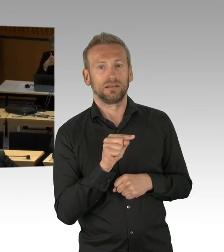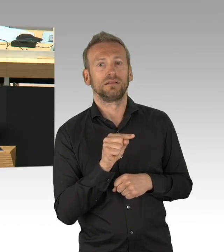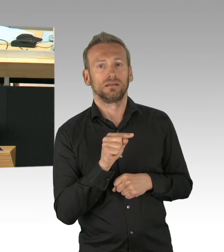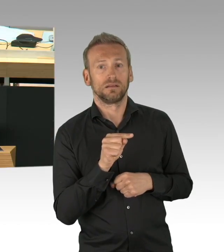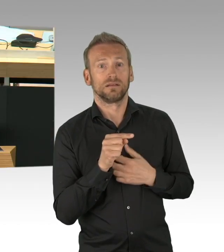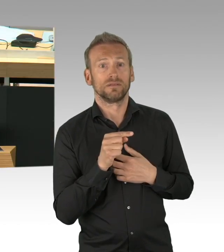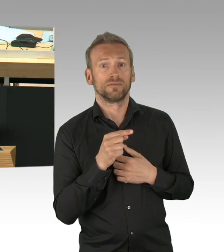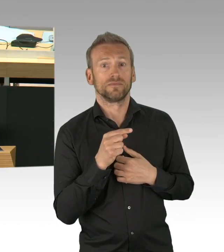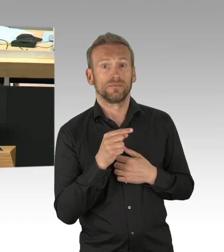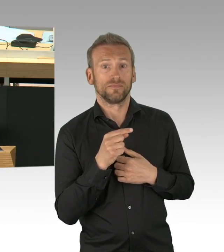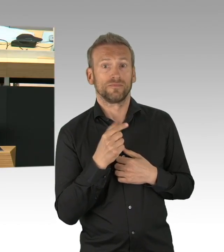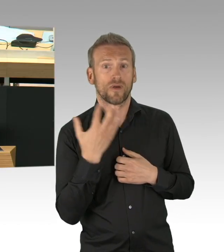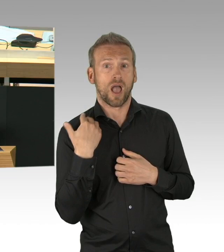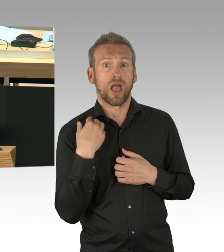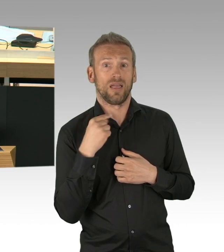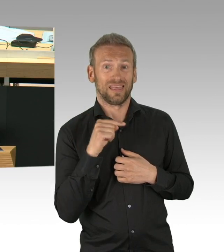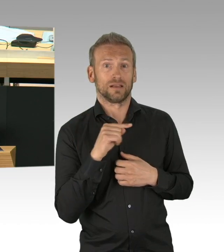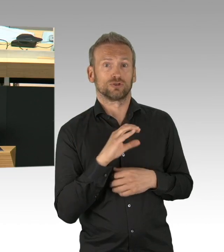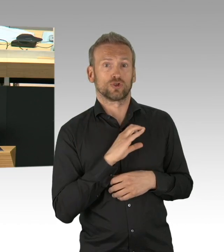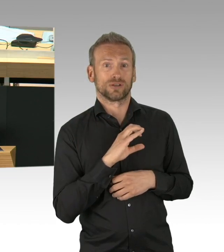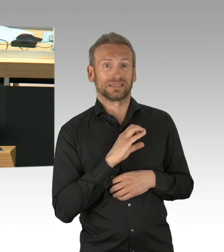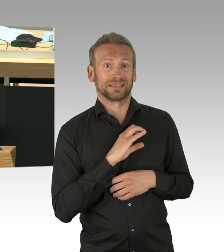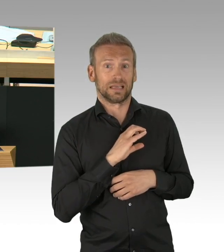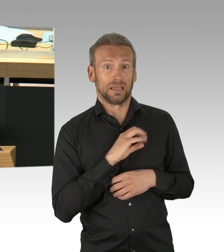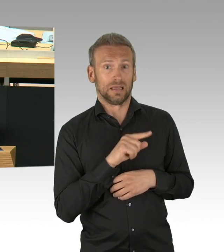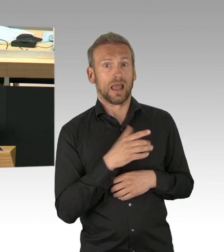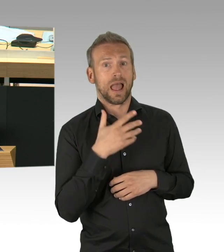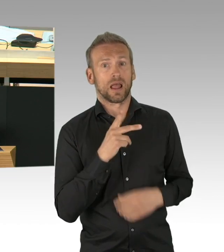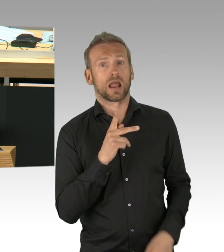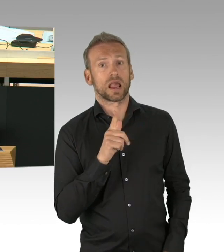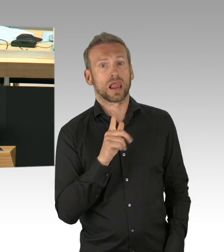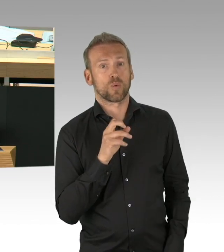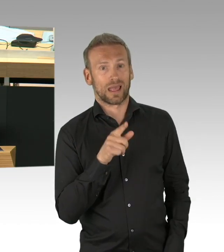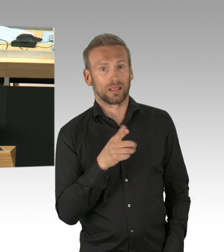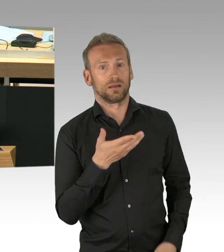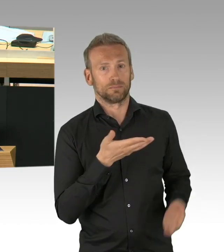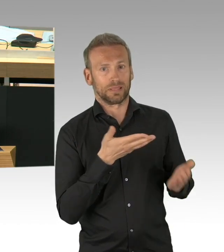Also, Sie bei Ihnen erzählt hier vorne der Flügel was ganz anderes als Sie in den täglichen Konferenzen,